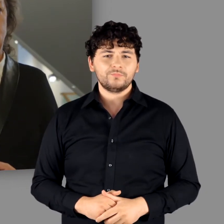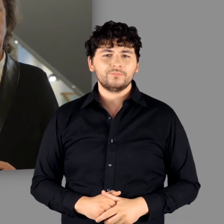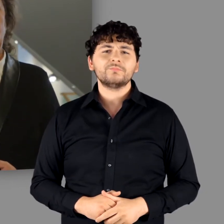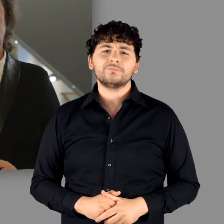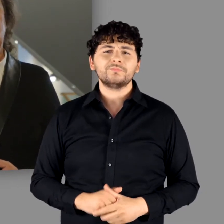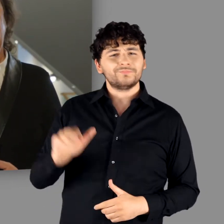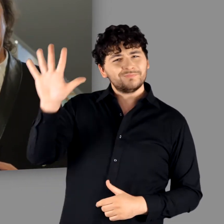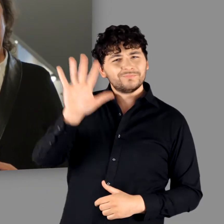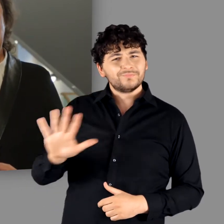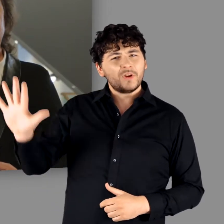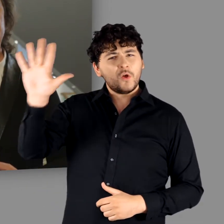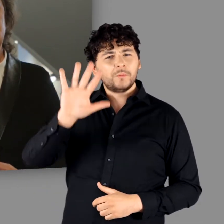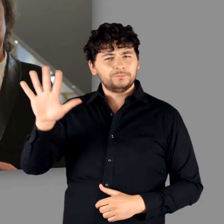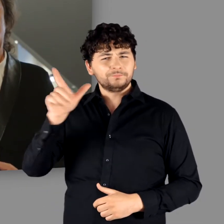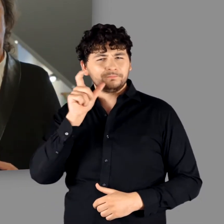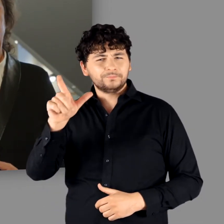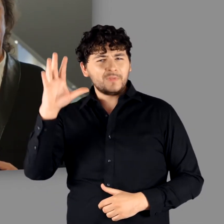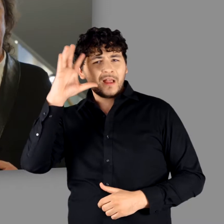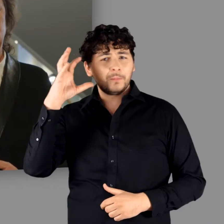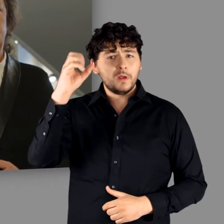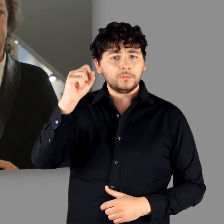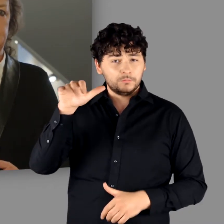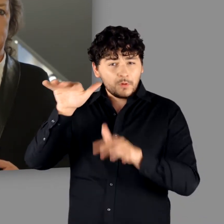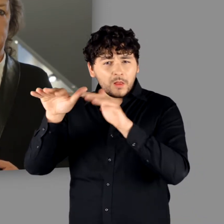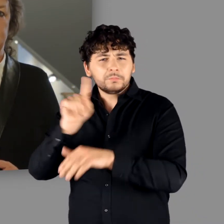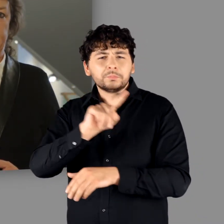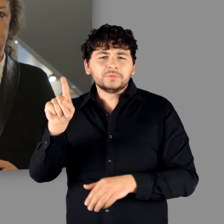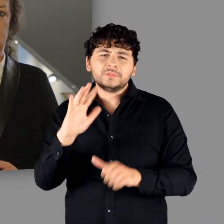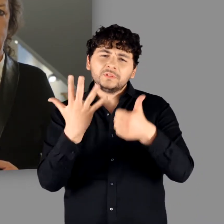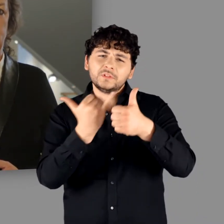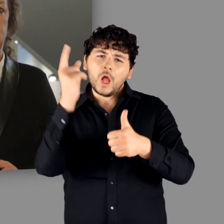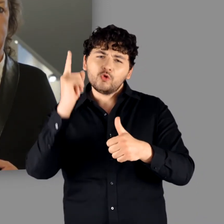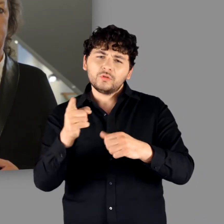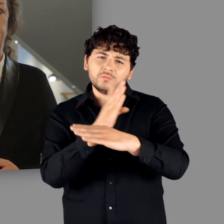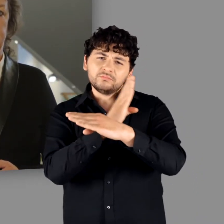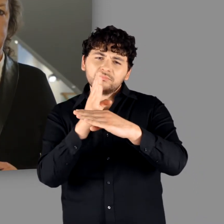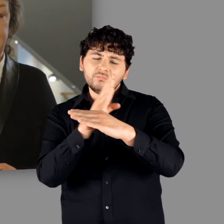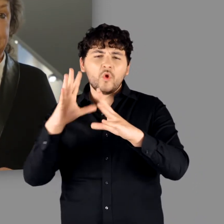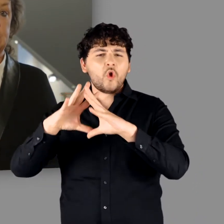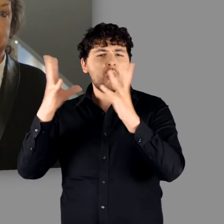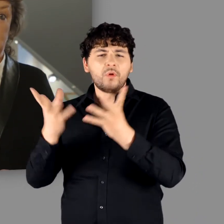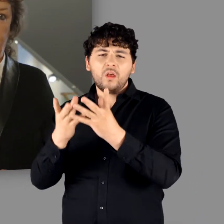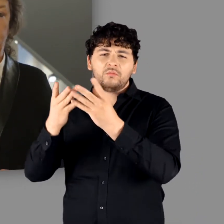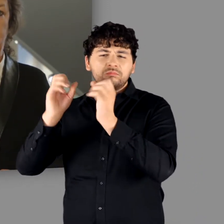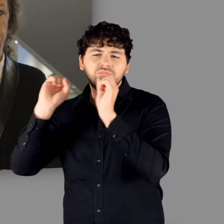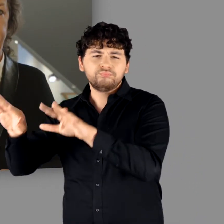Der von Germanen besiedelte Raum wird bis in das 6. Jahrhundert hinein fast gänzlich aufgegeben.